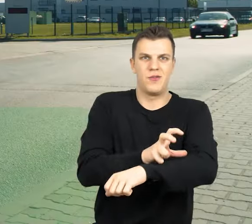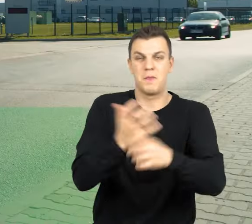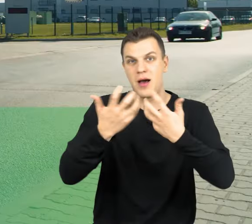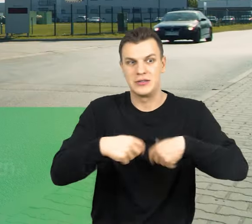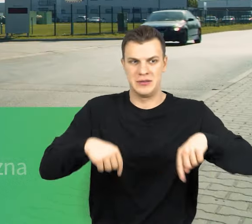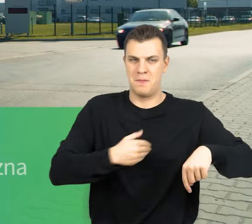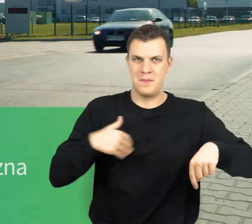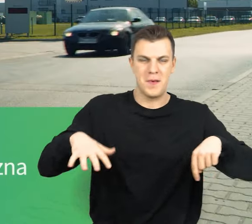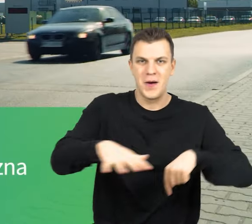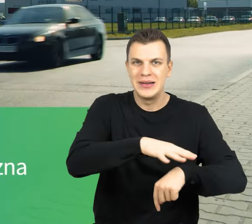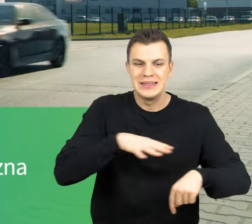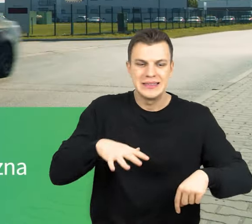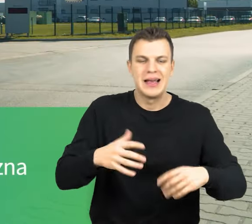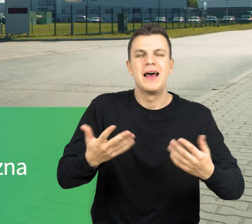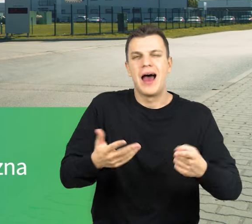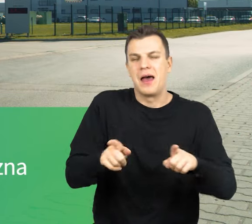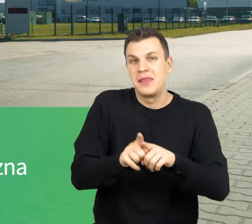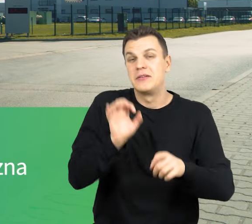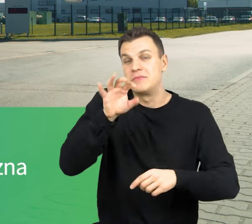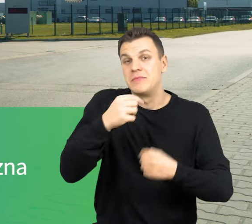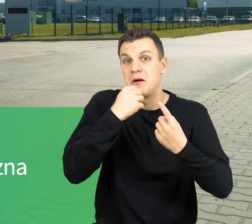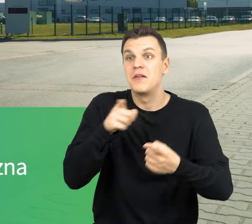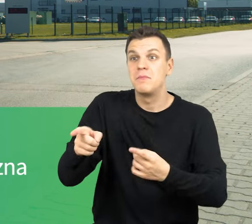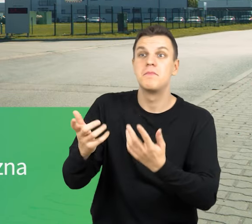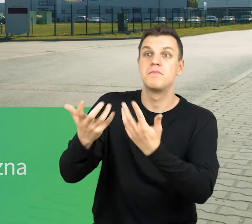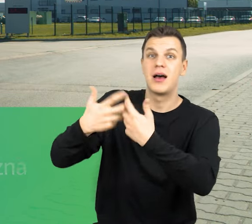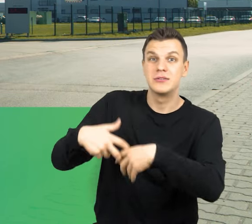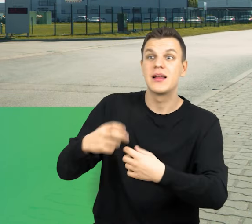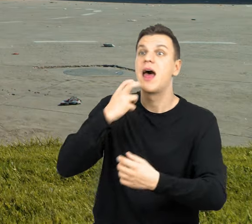No i dodatkową ciekawostką jest to, że zakład jest w pełni samowystarczalny energetycznie.